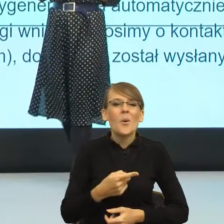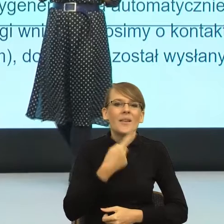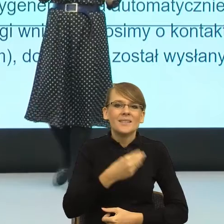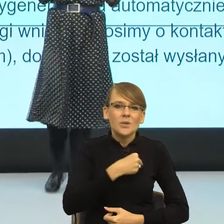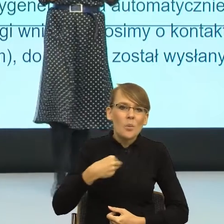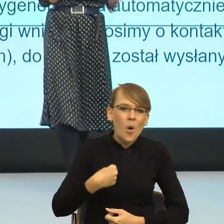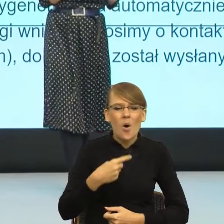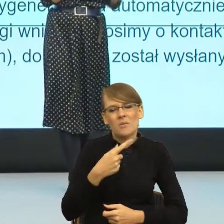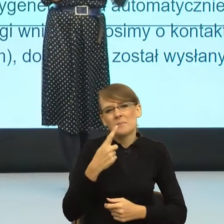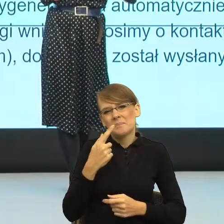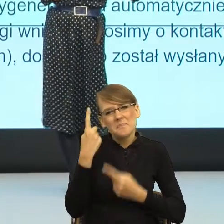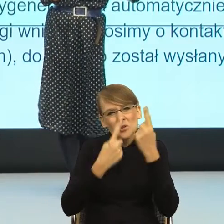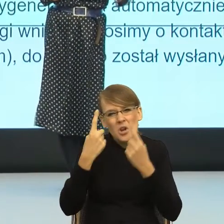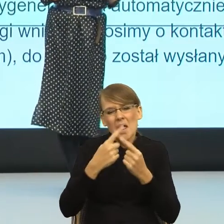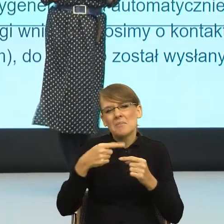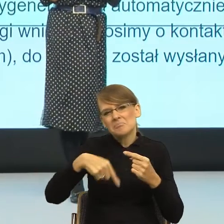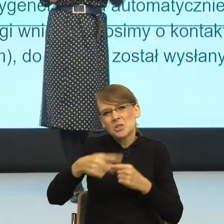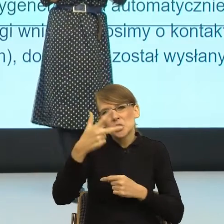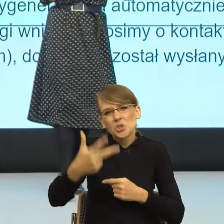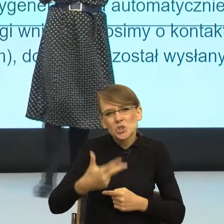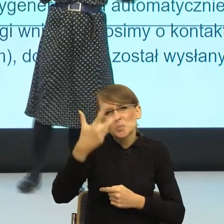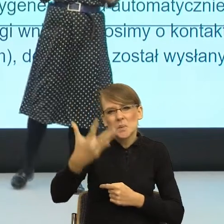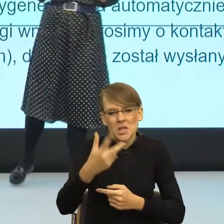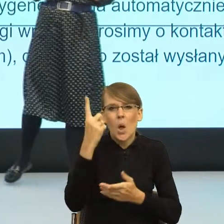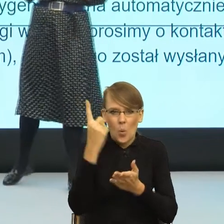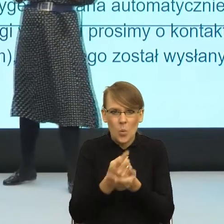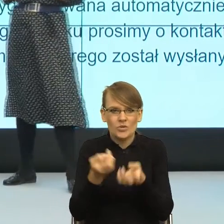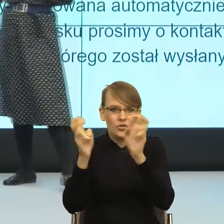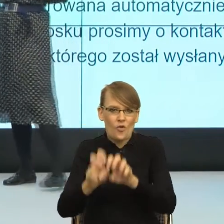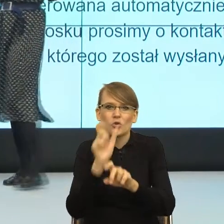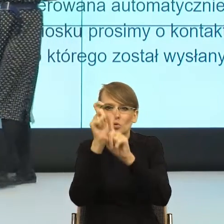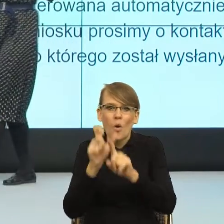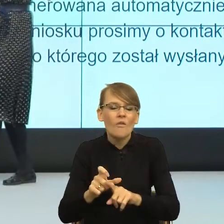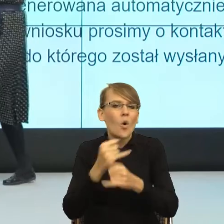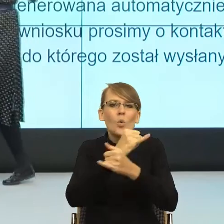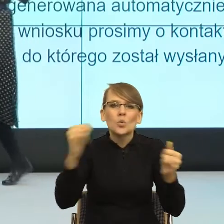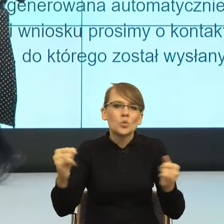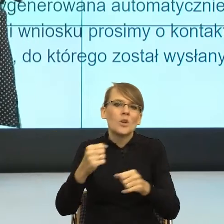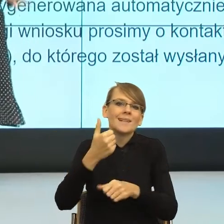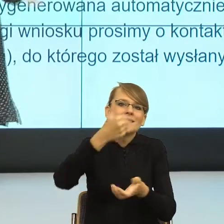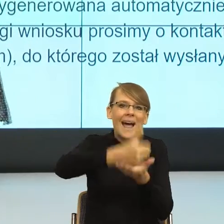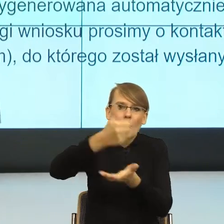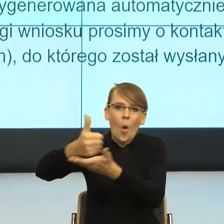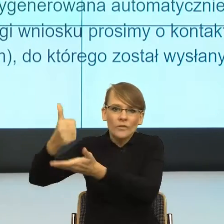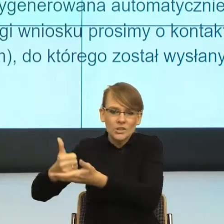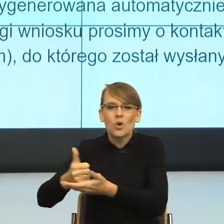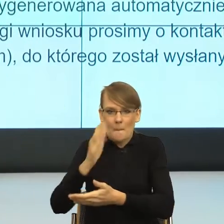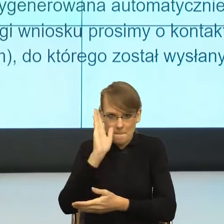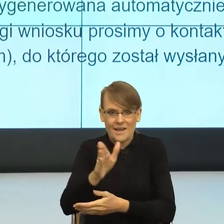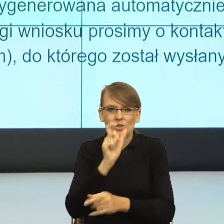wytworzy formy feminatywne na wszystkie potrzebne stanowiska. Natomiast jest ten moment i ewolucji, i rewolucji języka,